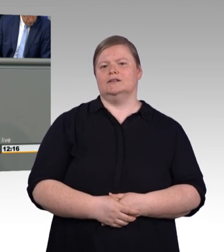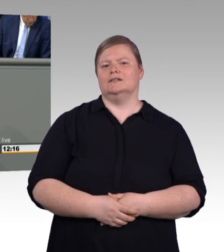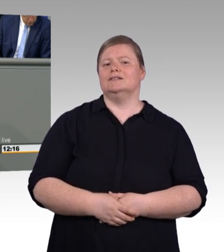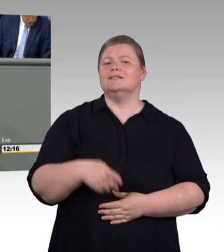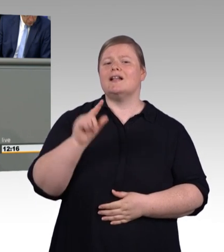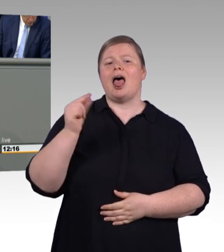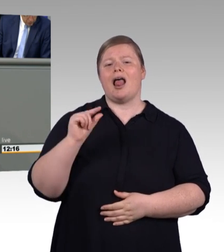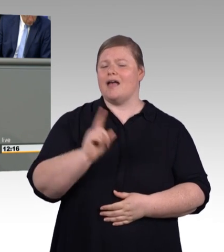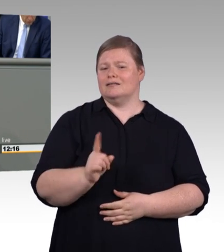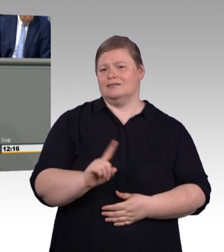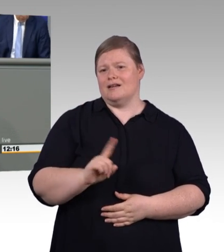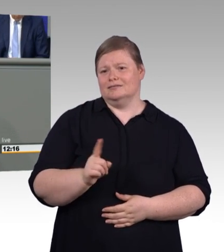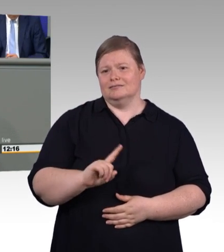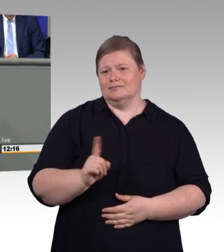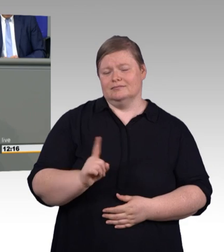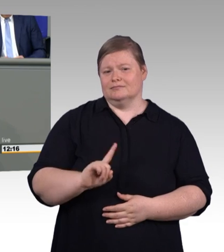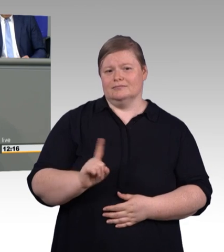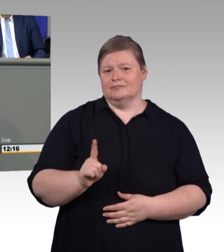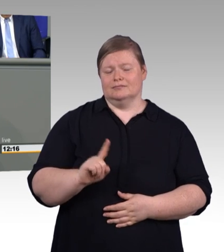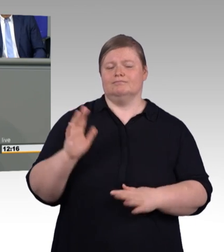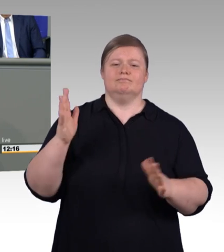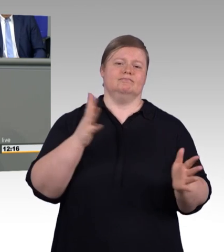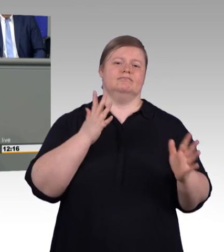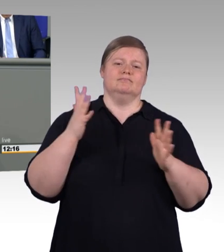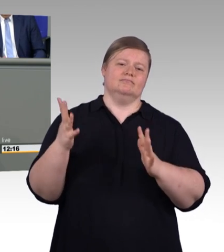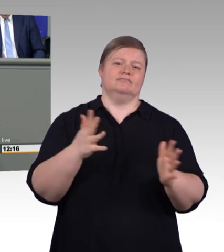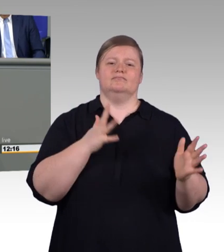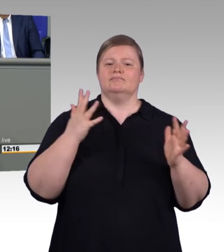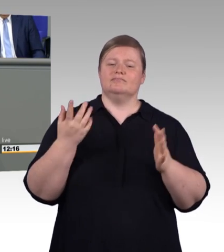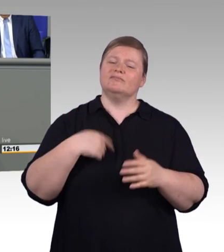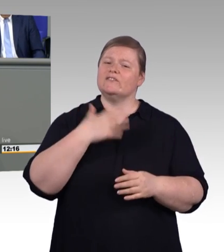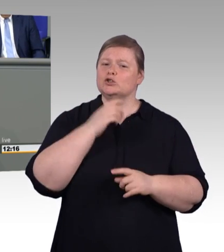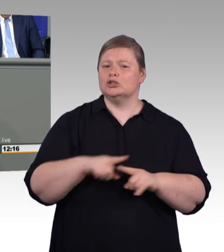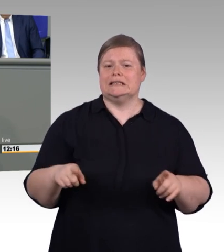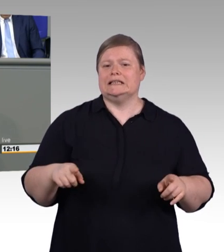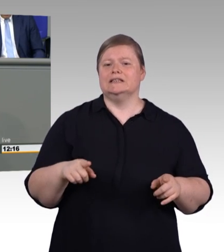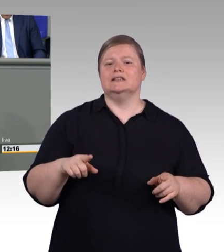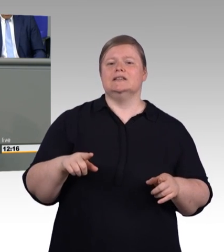die Mindestausbildungsvergütung bekommen. Aber es ist halt so. Und das ist hier schon zitiert worden, die niedrige Ausbildungsvergütung wird insbesondere